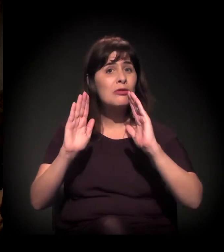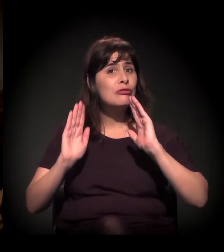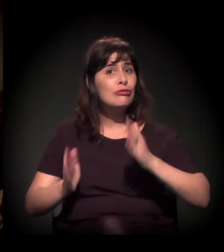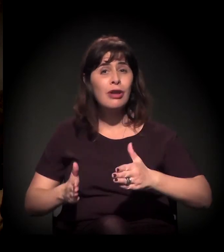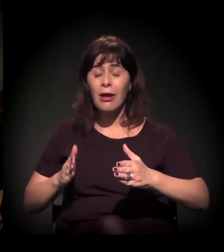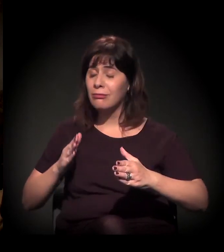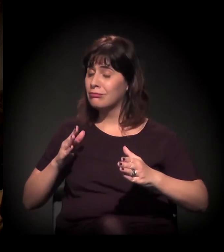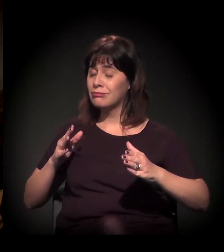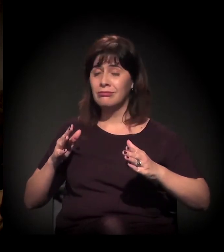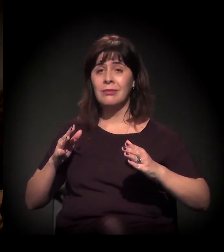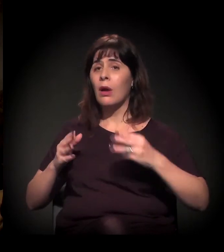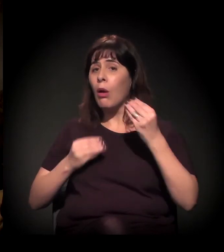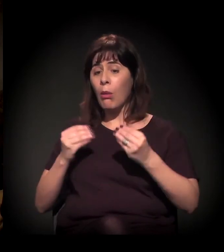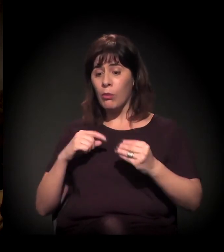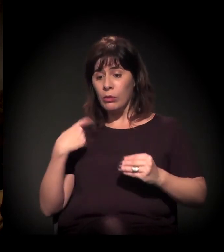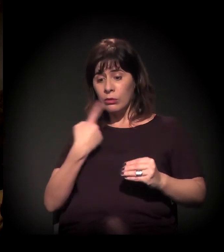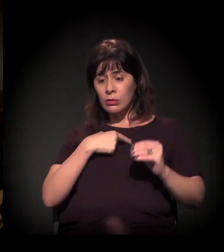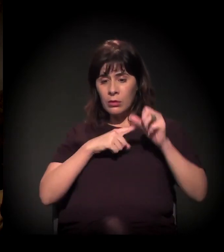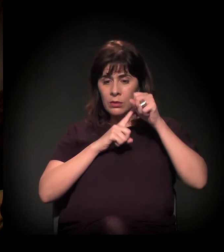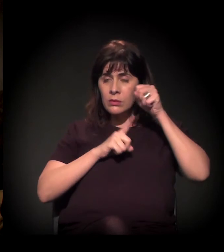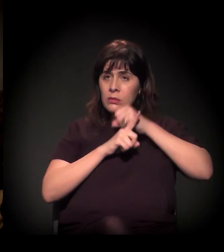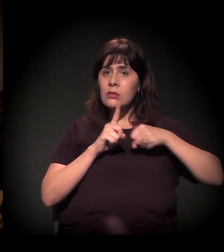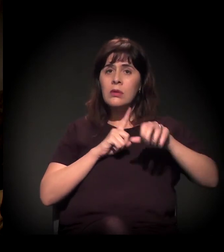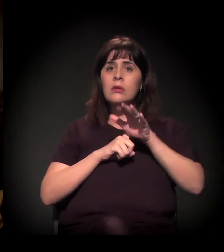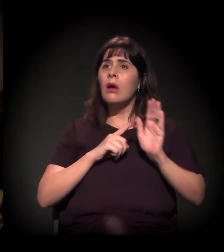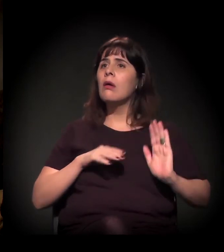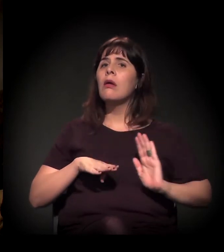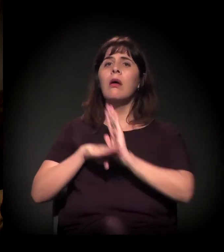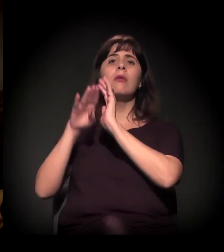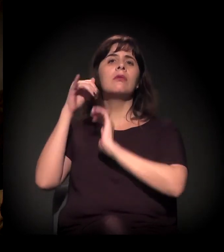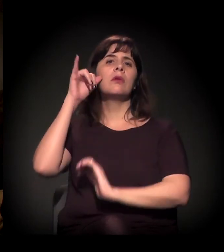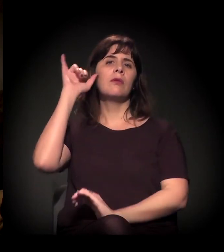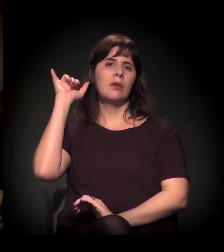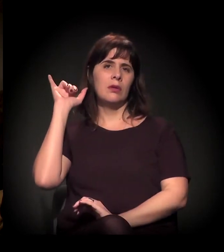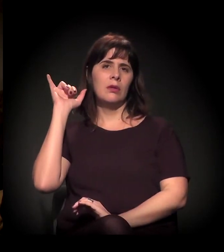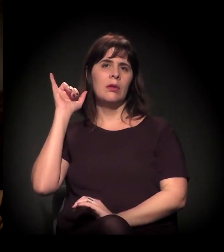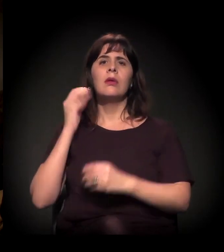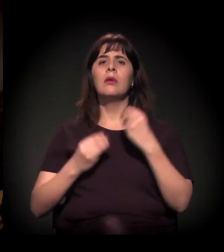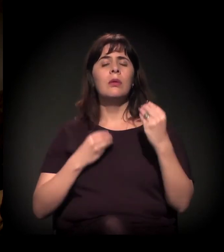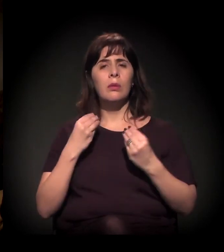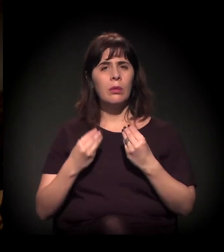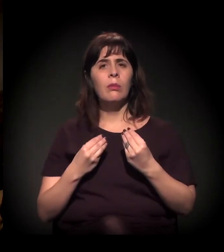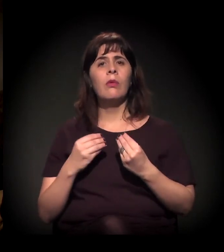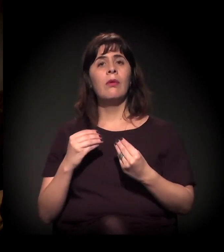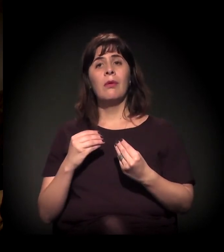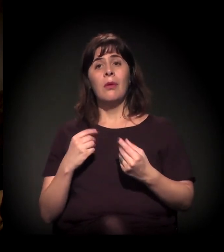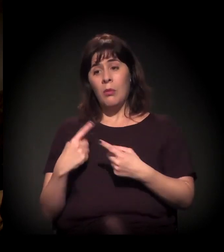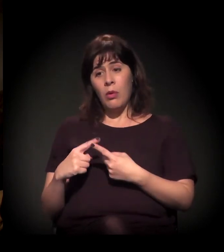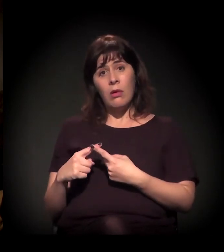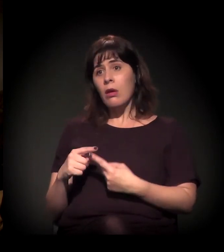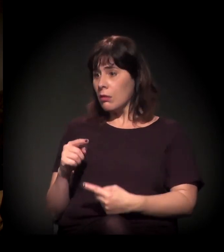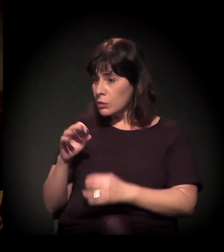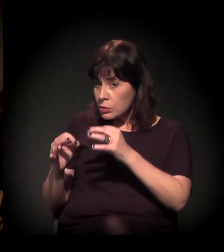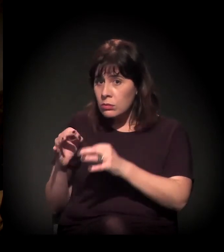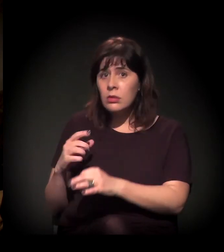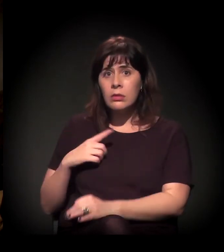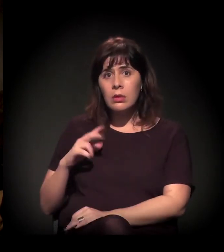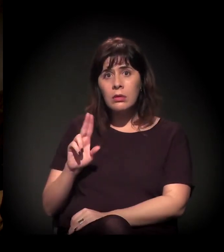E a minha pergunta é o que nós, como sociedade civil, podemos fazer diante de liminares. Porque os juízes têm nome e sobrenome